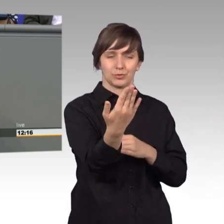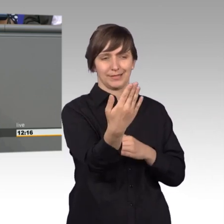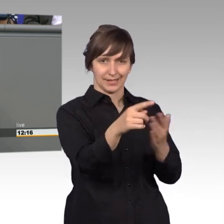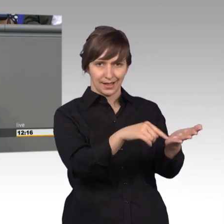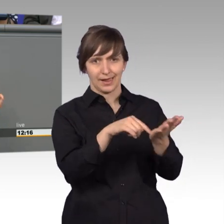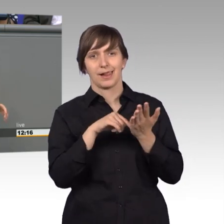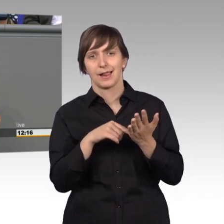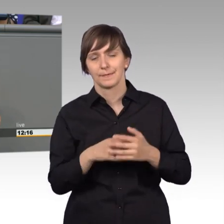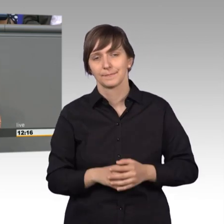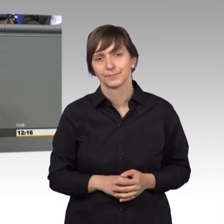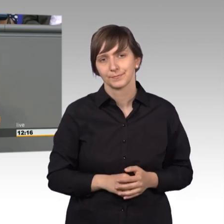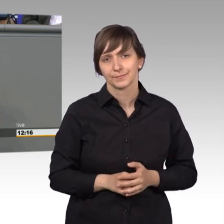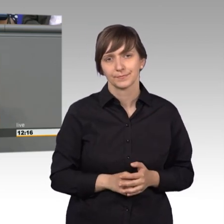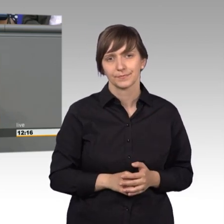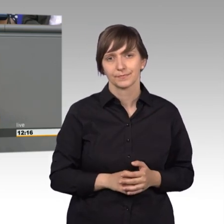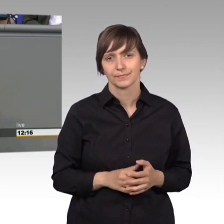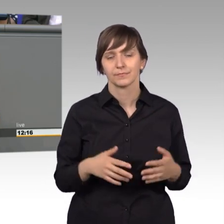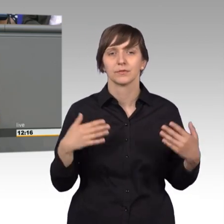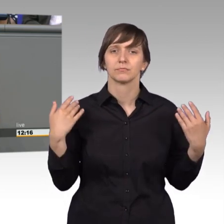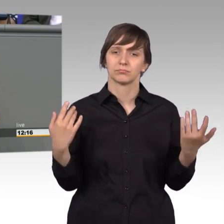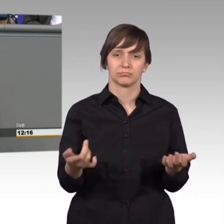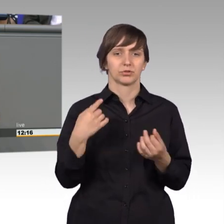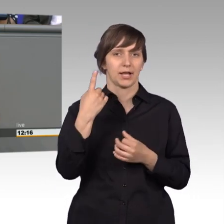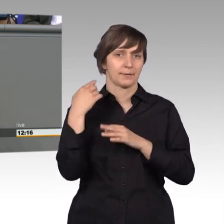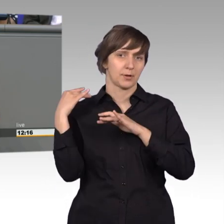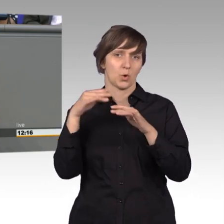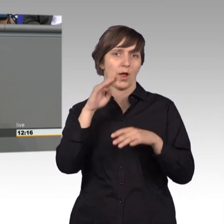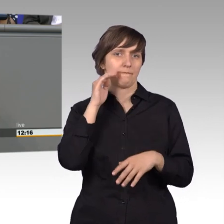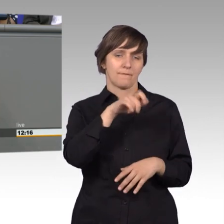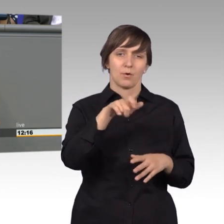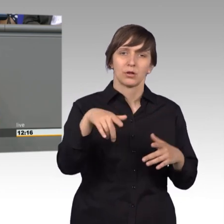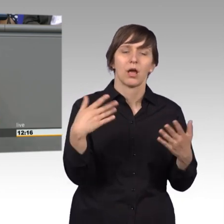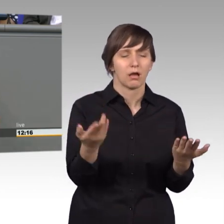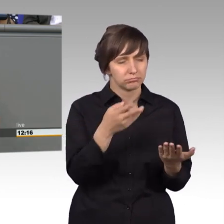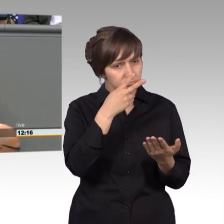Durchschnittlich 200 Petitionen auf 1 Millionen Einwohner. Wir haben natürlich im Petitionsausschuss